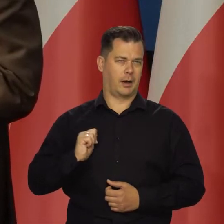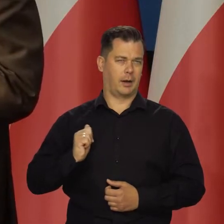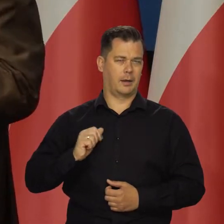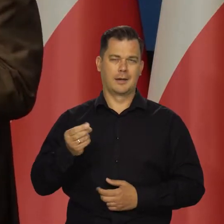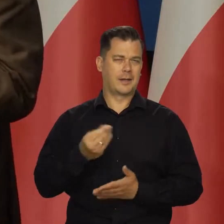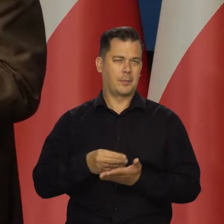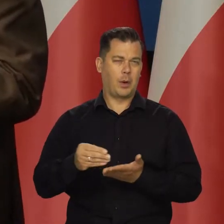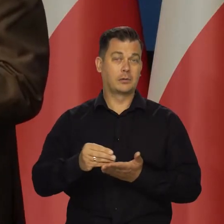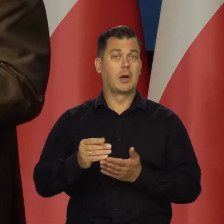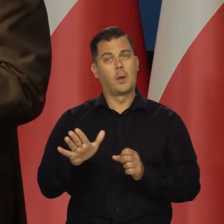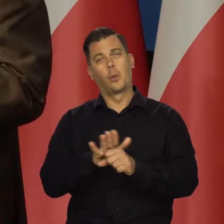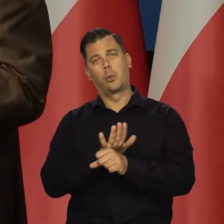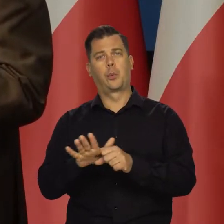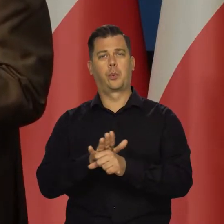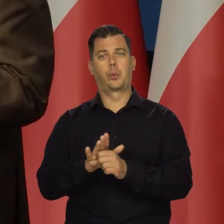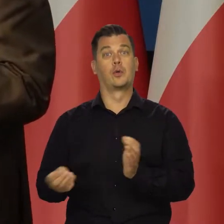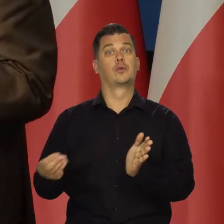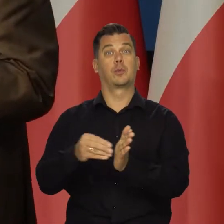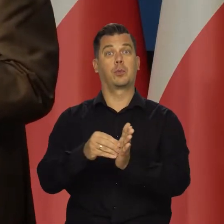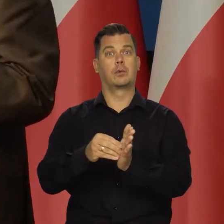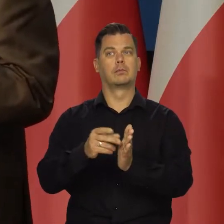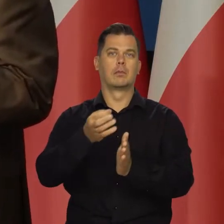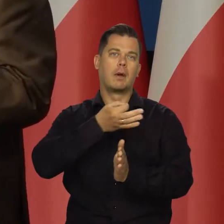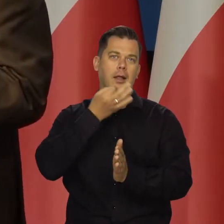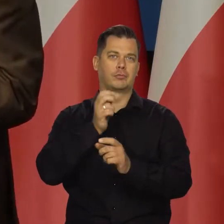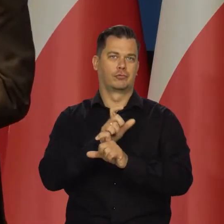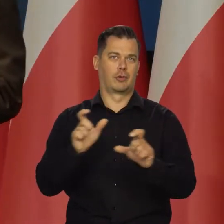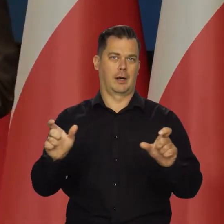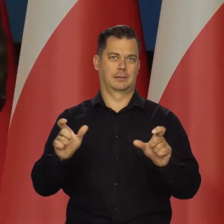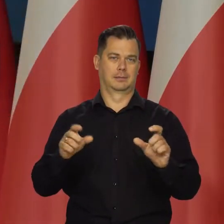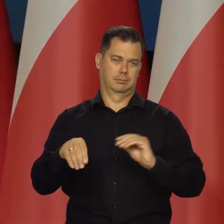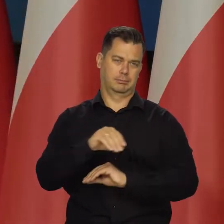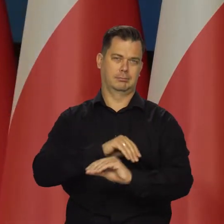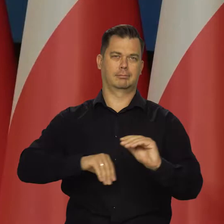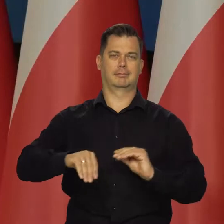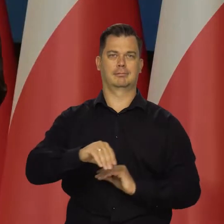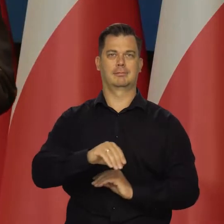Mogą to przeczekać, nie płacić czy nadpłacać i przenieść to na lepsze czasy.